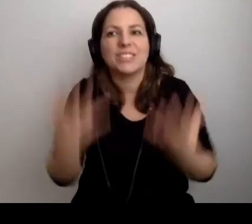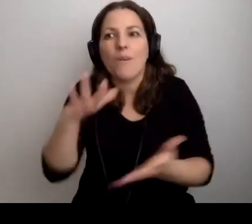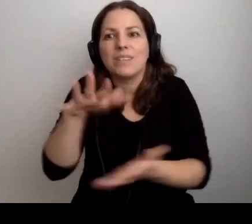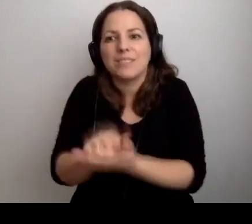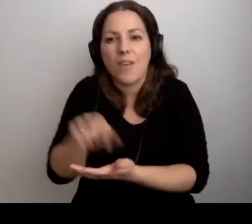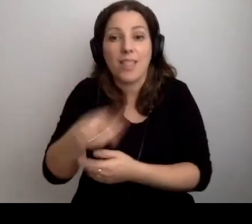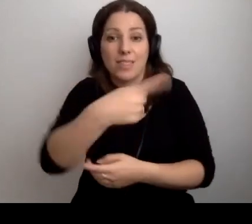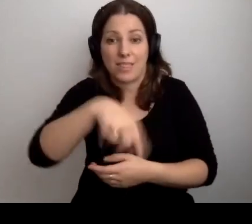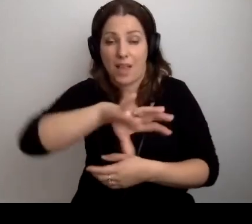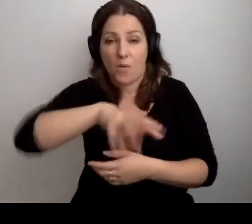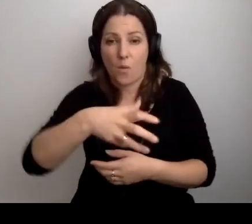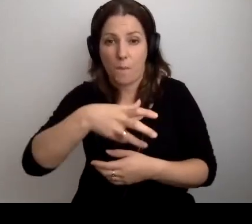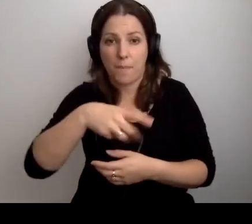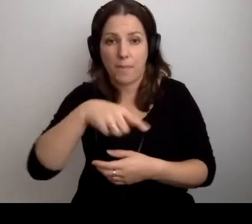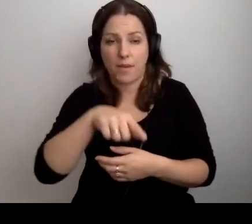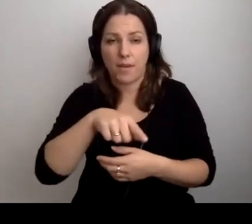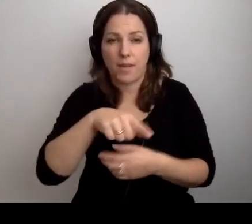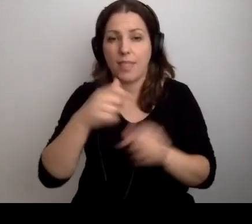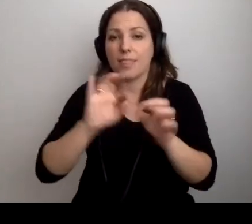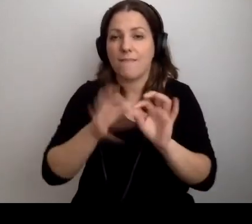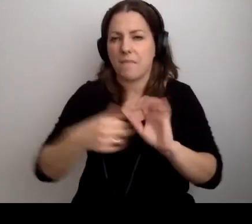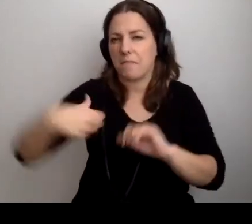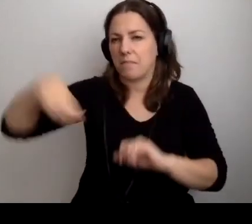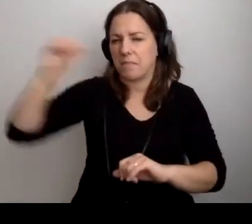Grupy, z którymi ja prowadziłem zajęcia.